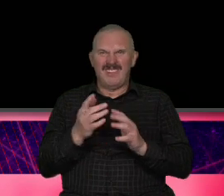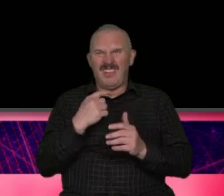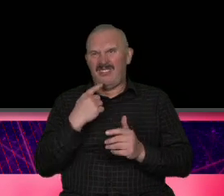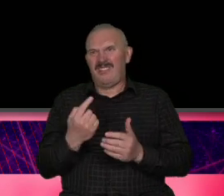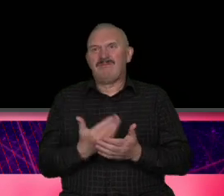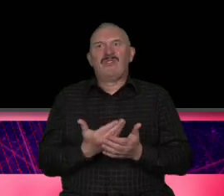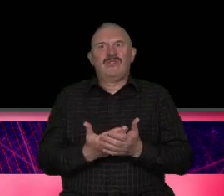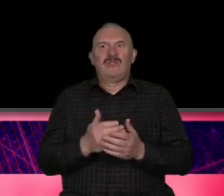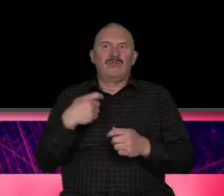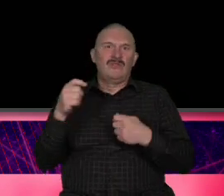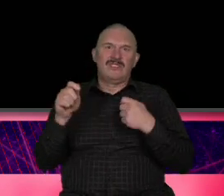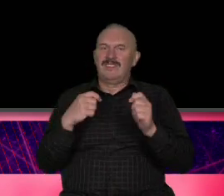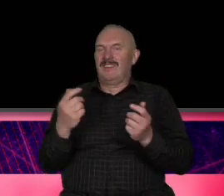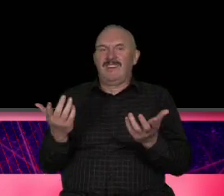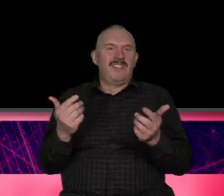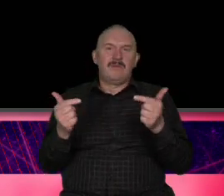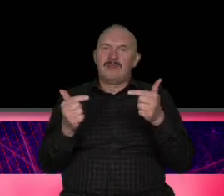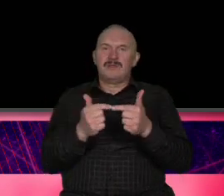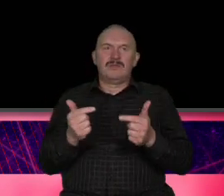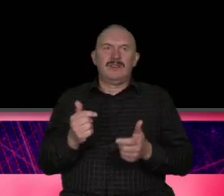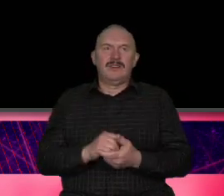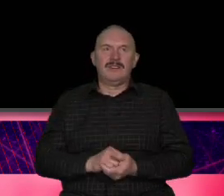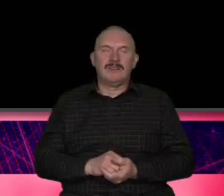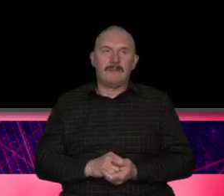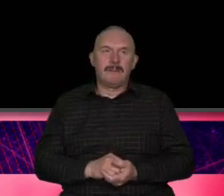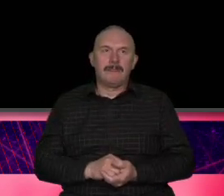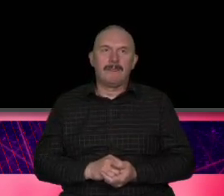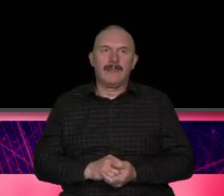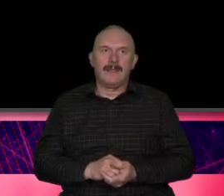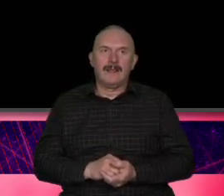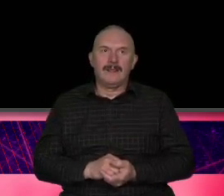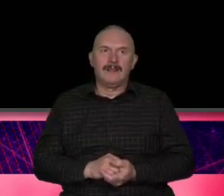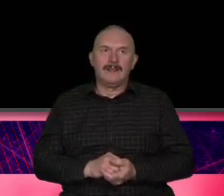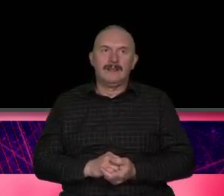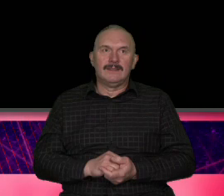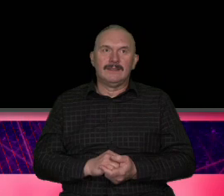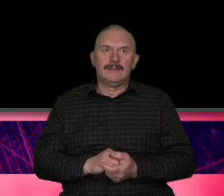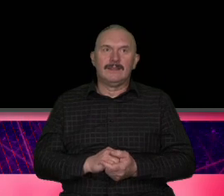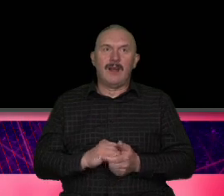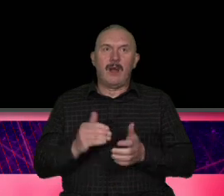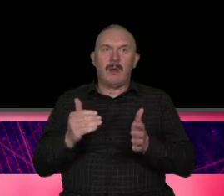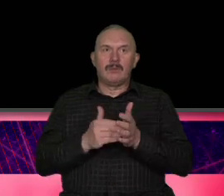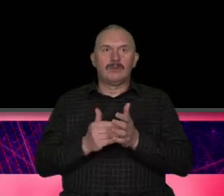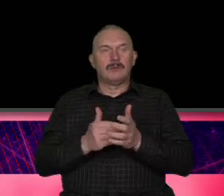napisali dokument stwierdzili że potrzebują mocnego filara tym filarem